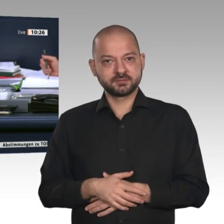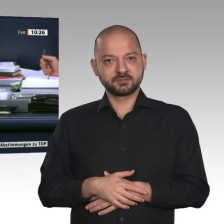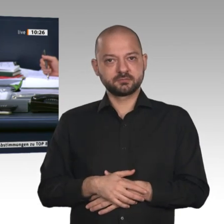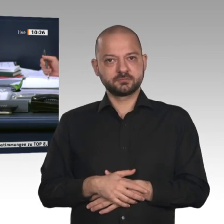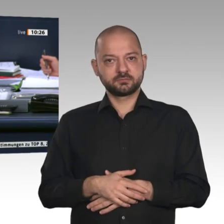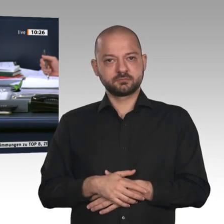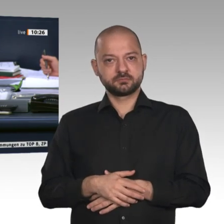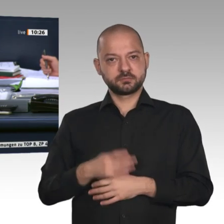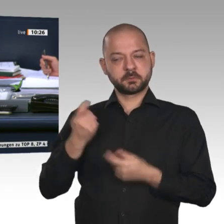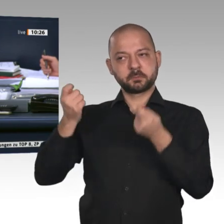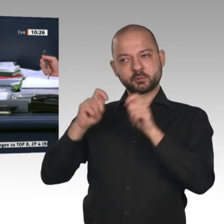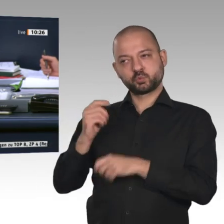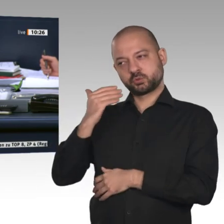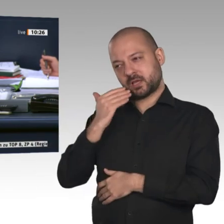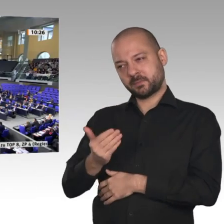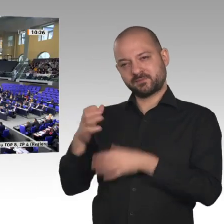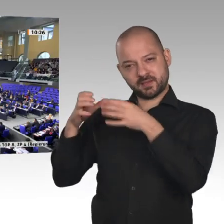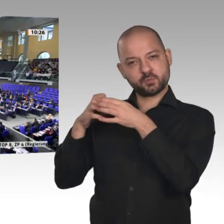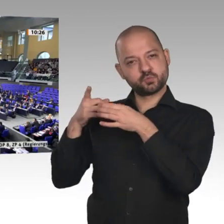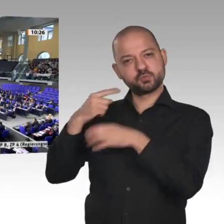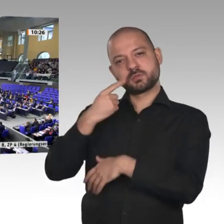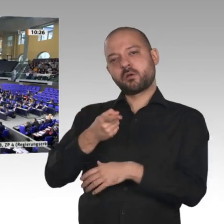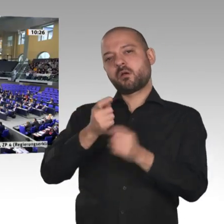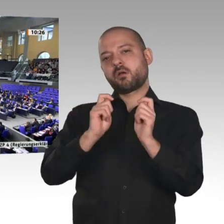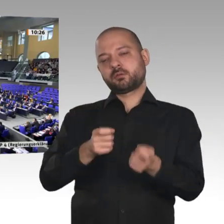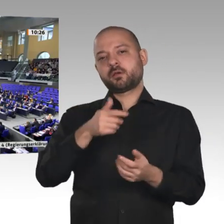Wer stimmt für diese Beschlussempfehlung?